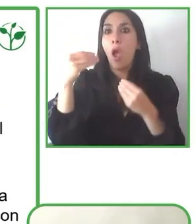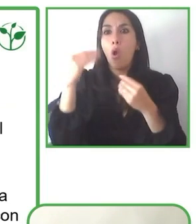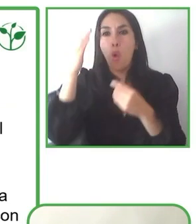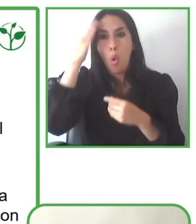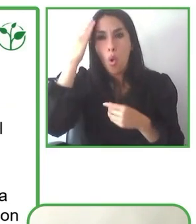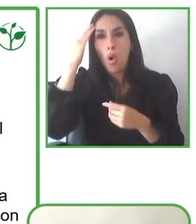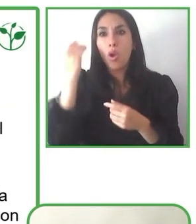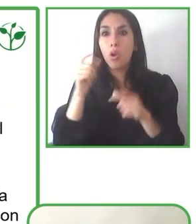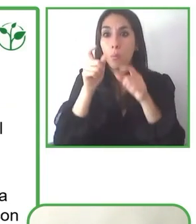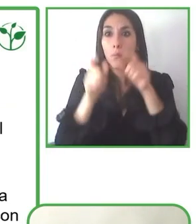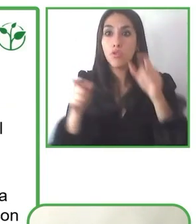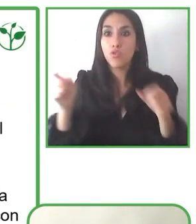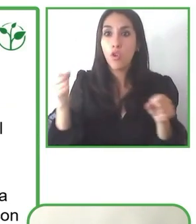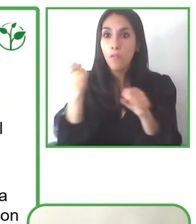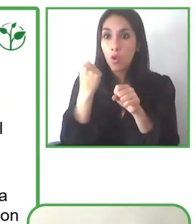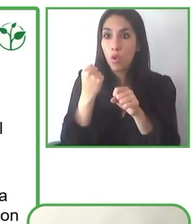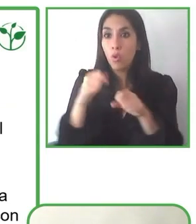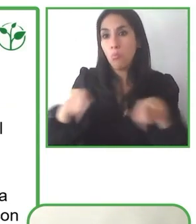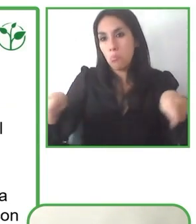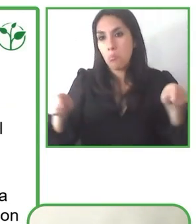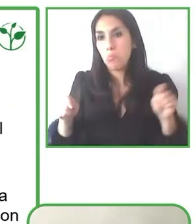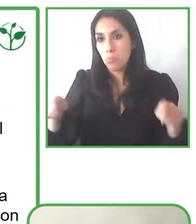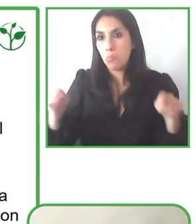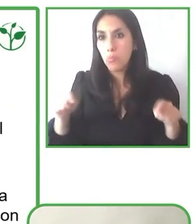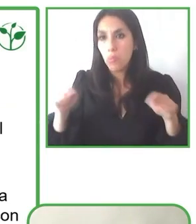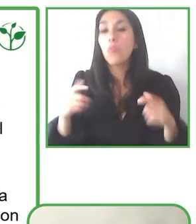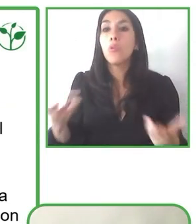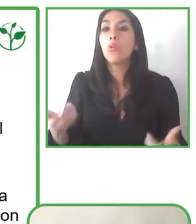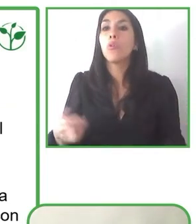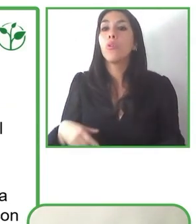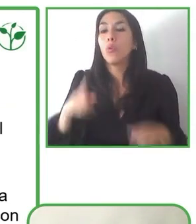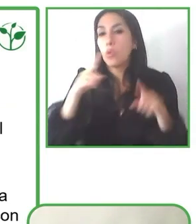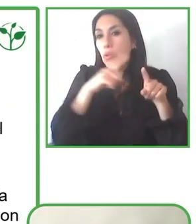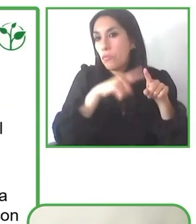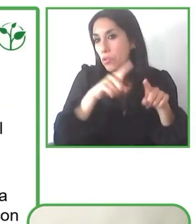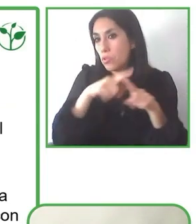Muchísimas gracias, Andrés. Ahora vamos a preguntarle a Glenda.